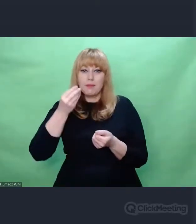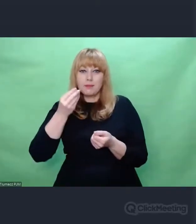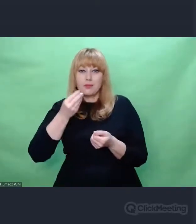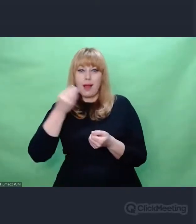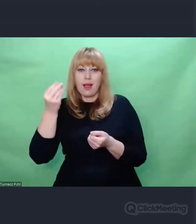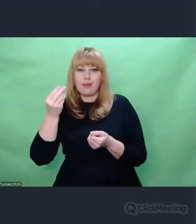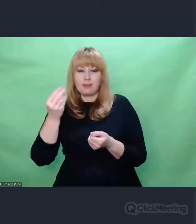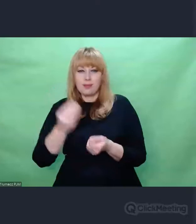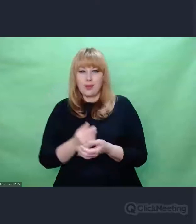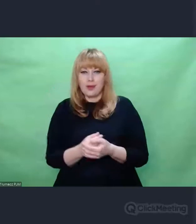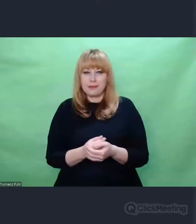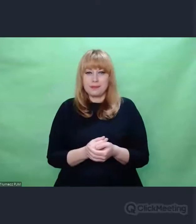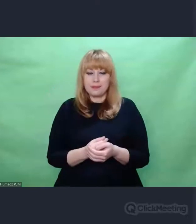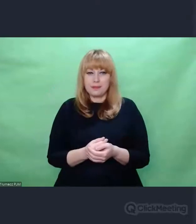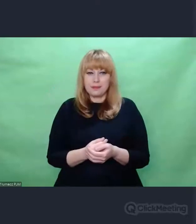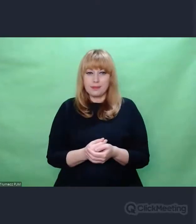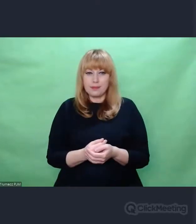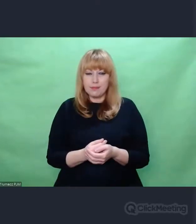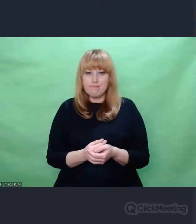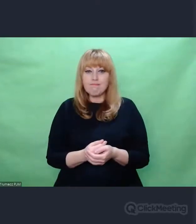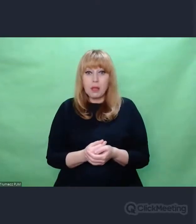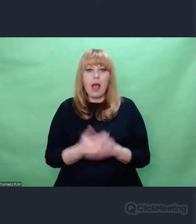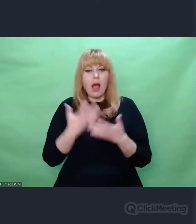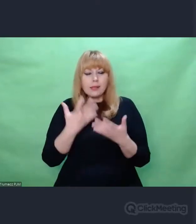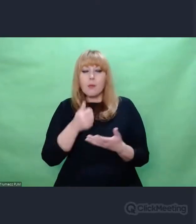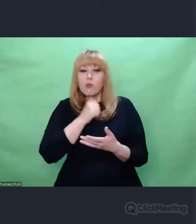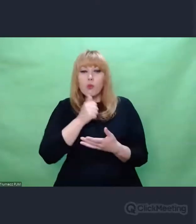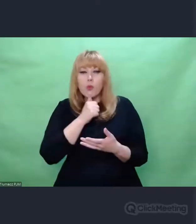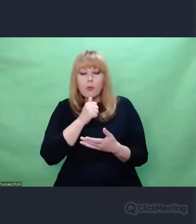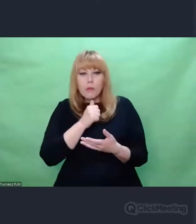nadawano depesze testowe. Nadawano depesze testowe.